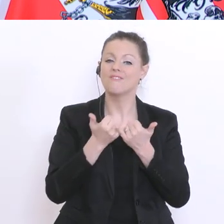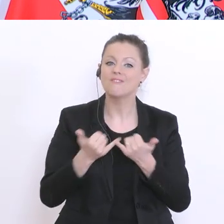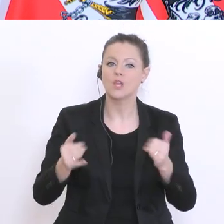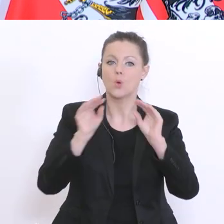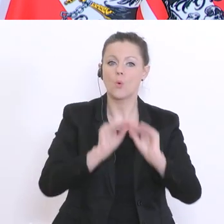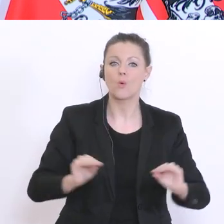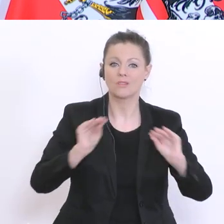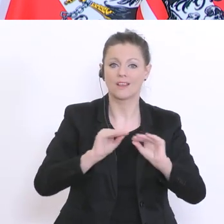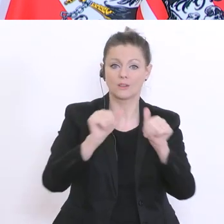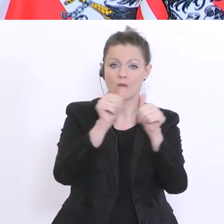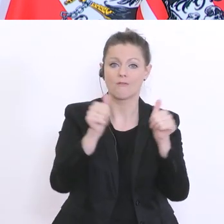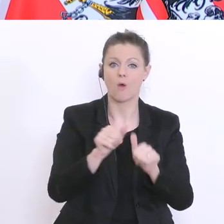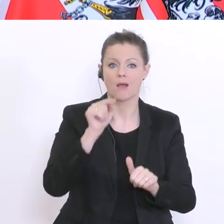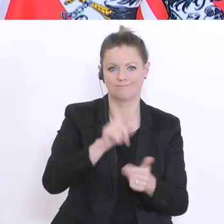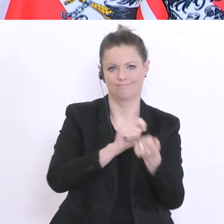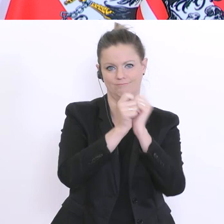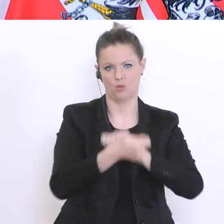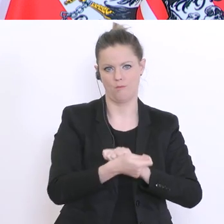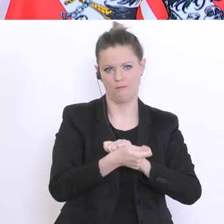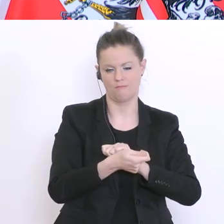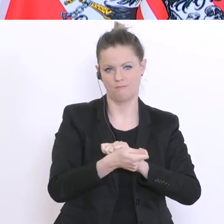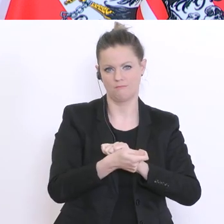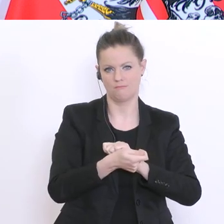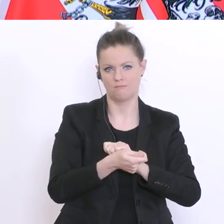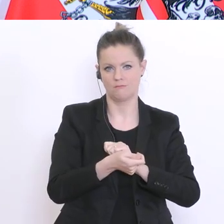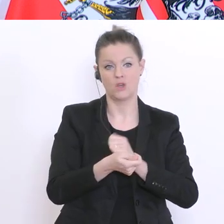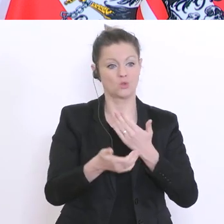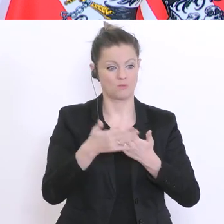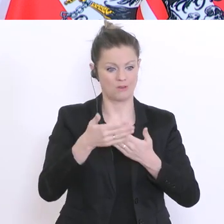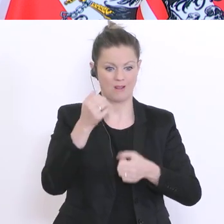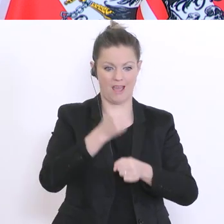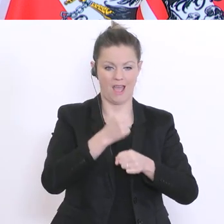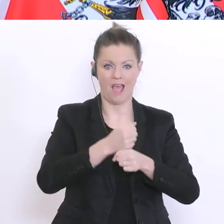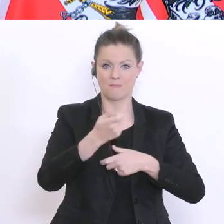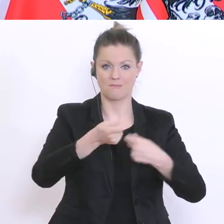wenn es zu einer schrittweisen Öffnung des Arbeitsmarktes und Erwerbstätigkeit kommt,